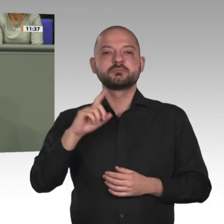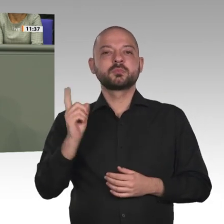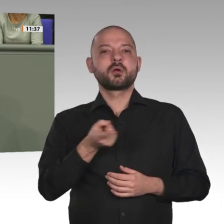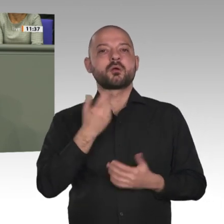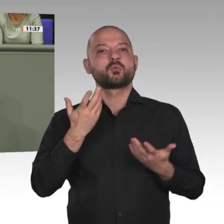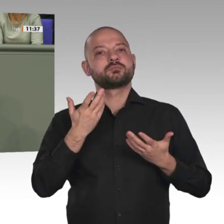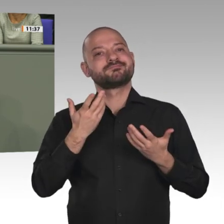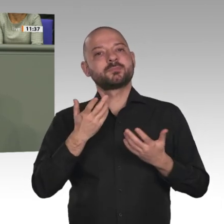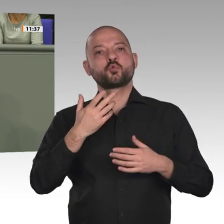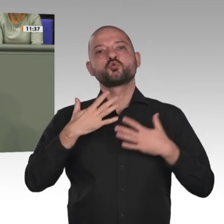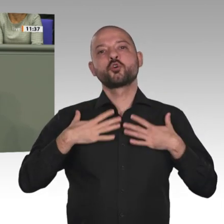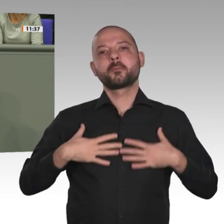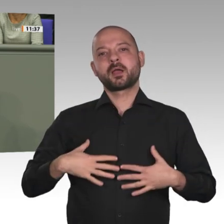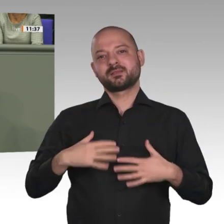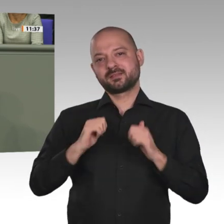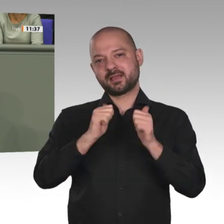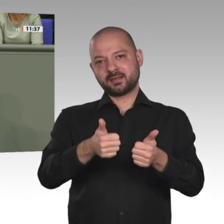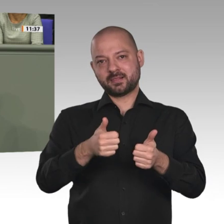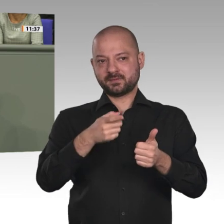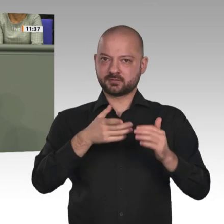zwischen Bevölkerungsgruppen in lokalen Konflikten.